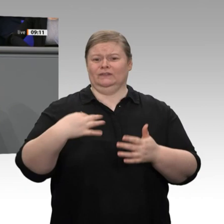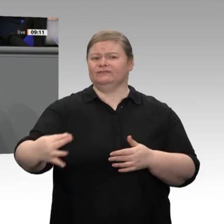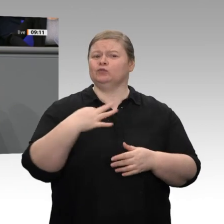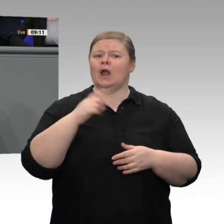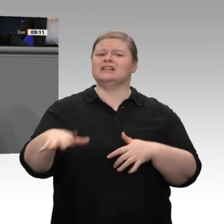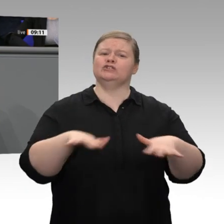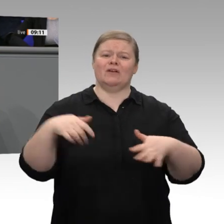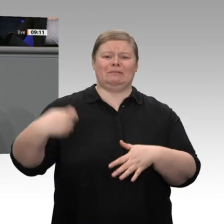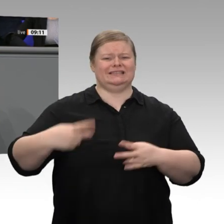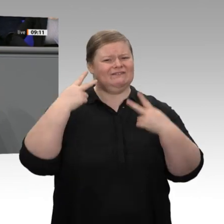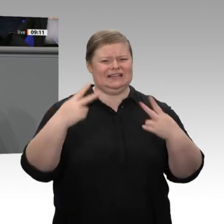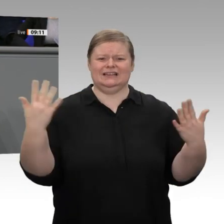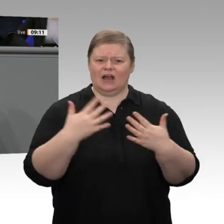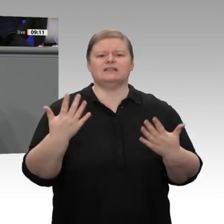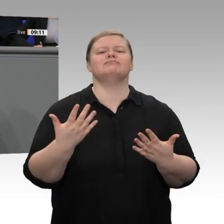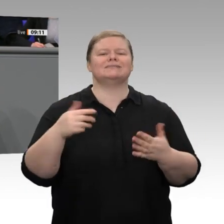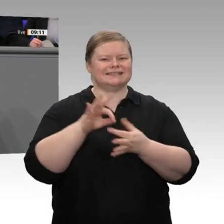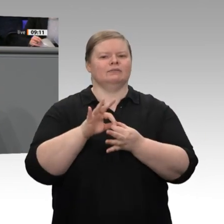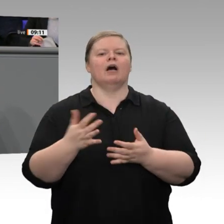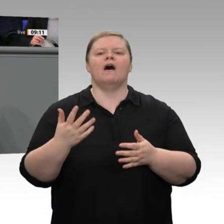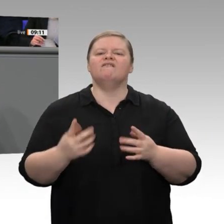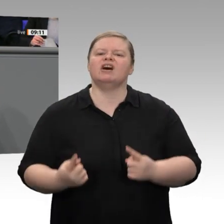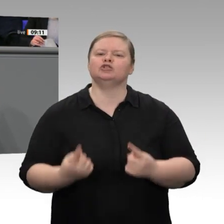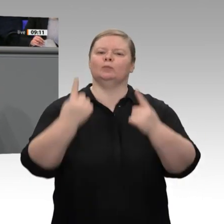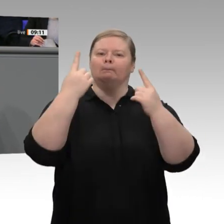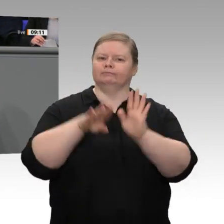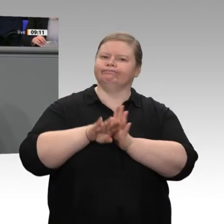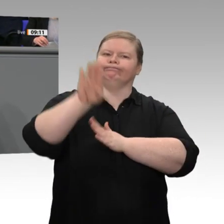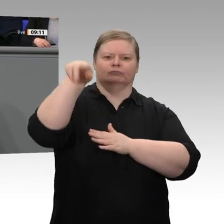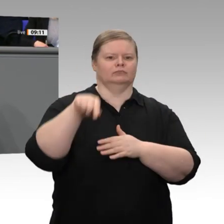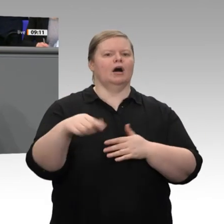überlegt, ob er noch einmal 20 Millionen oder 30 Millionen Euro in die Hand nimmt,